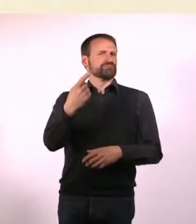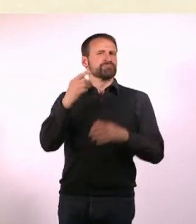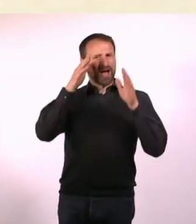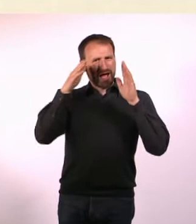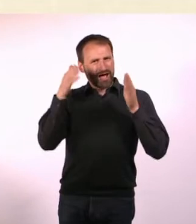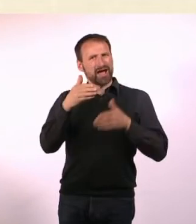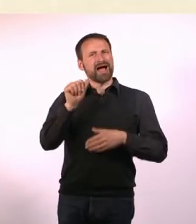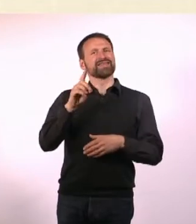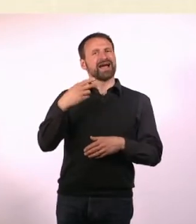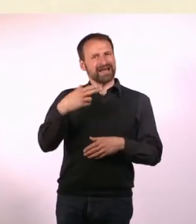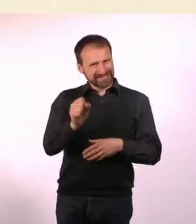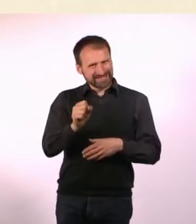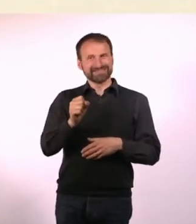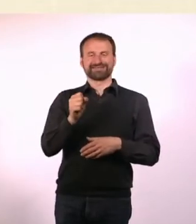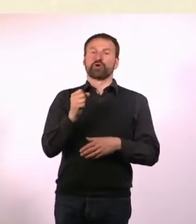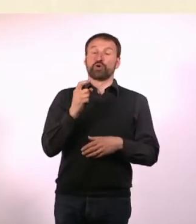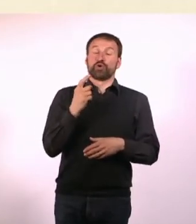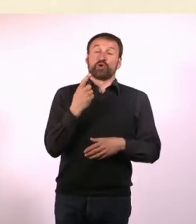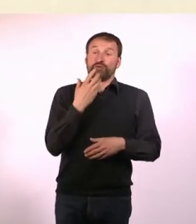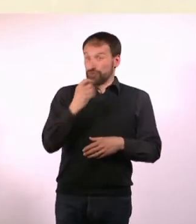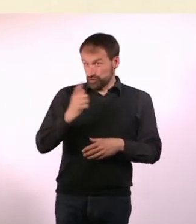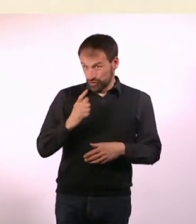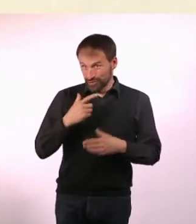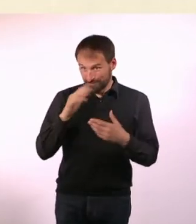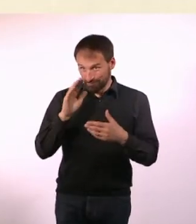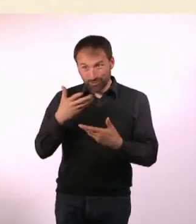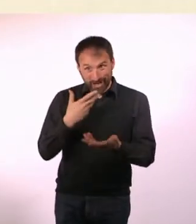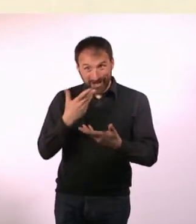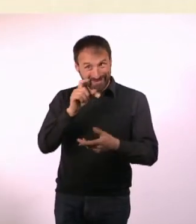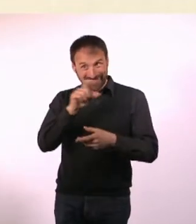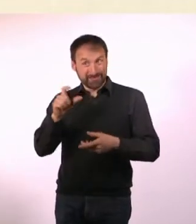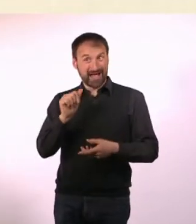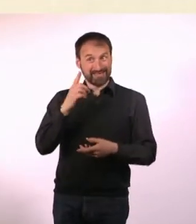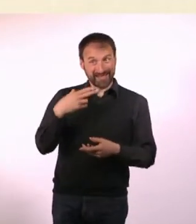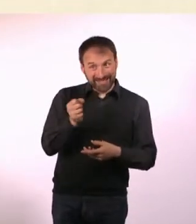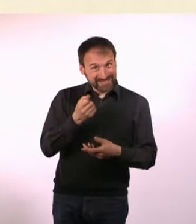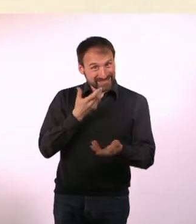Er hat sofort gesagt: Ja klar! Weil er halt ADHS hat. Das ist sehr praktisch, wenn man ADSler oder ADHSler was fragt,